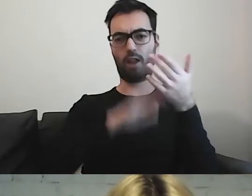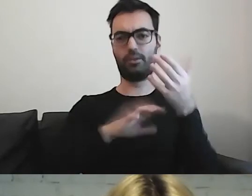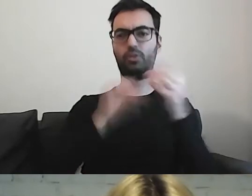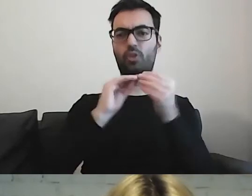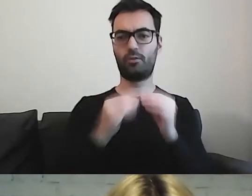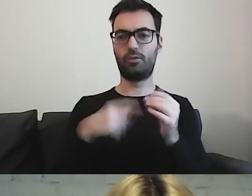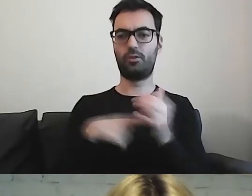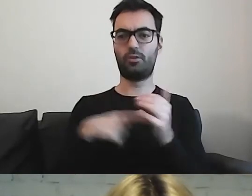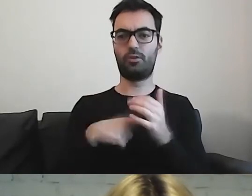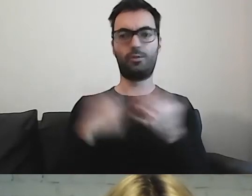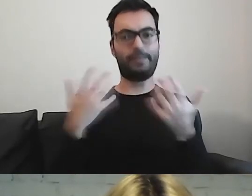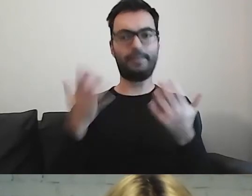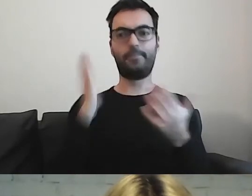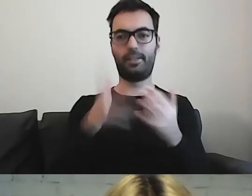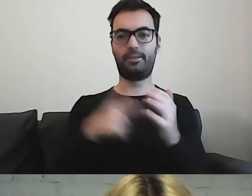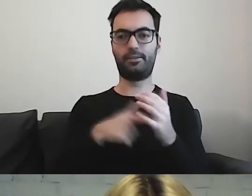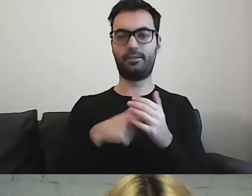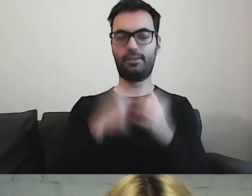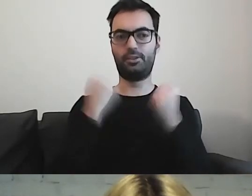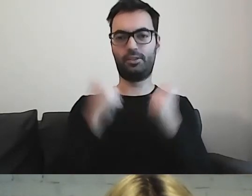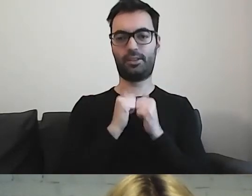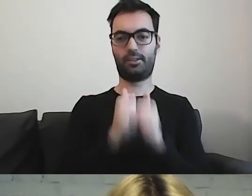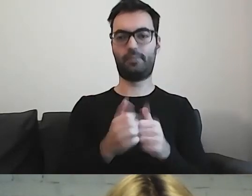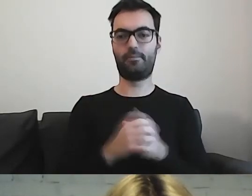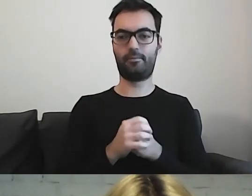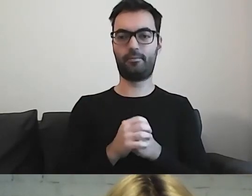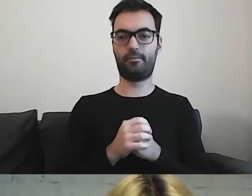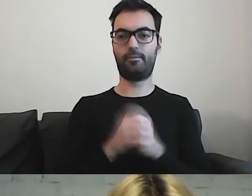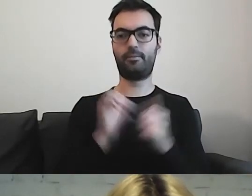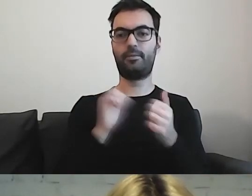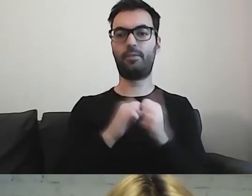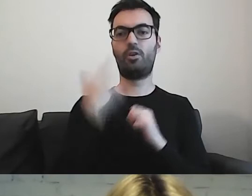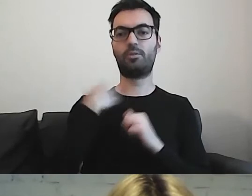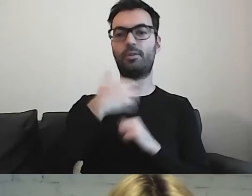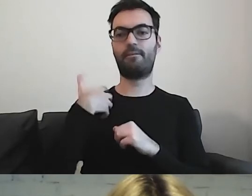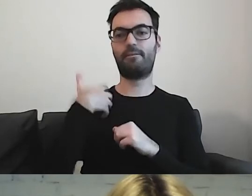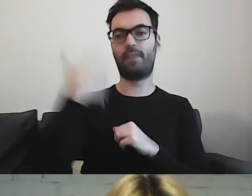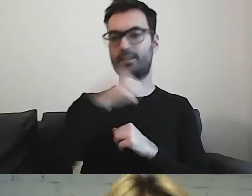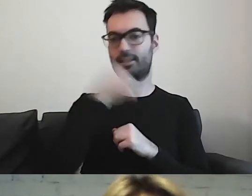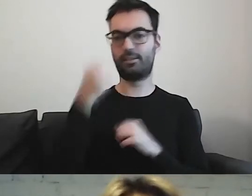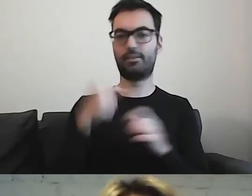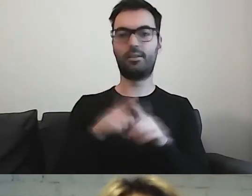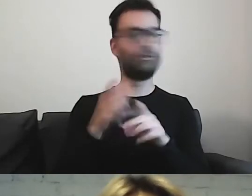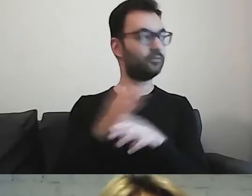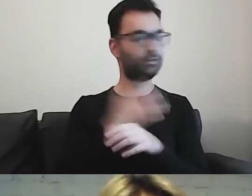będzie wyzwaniem. Czy też osoby starsze, jak mówił Paweł.